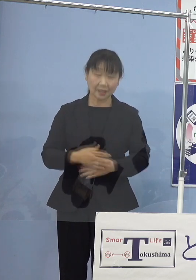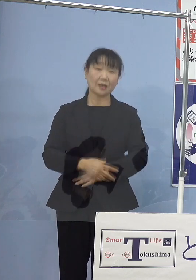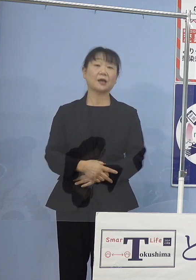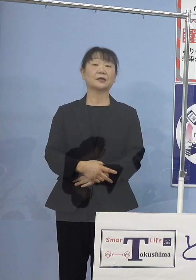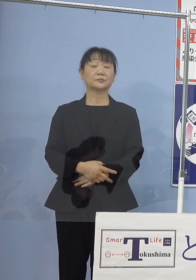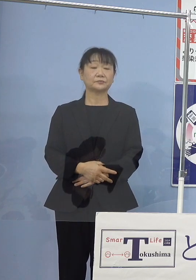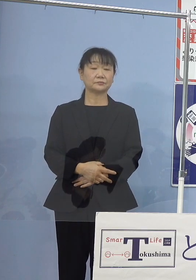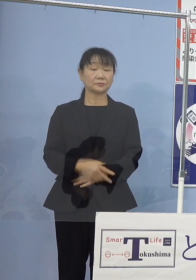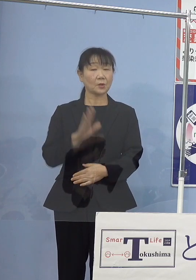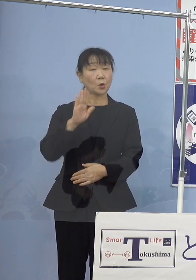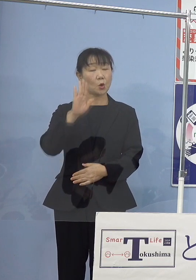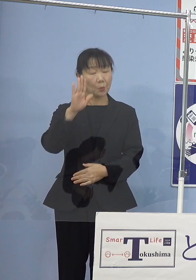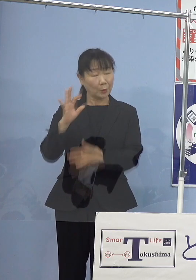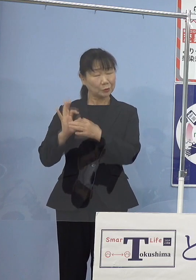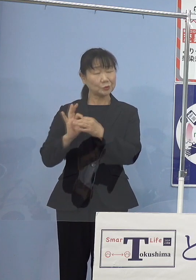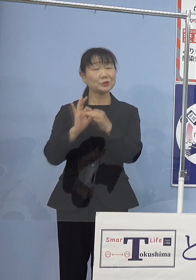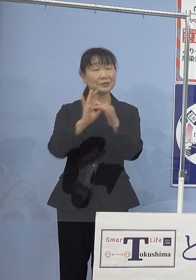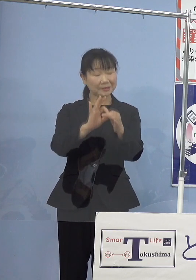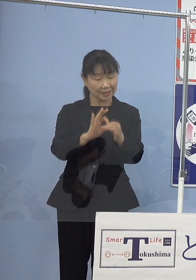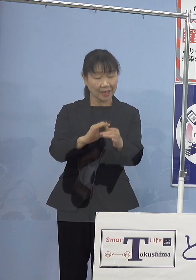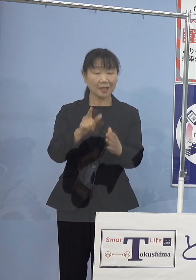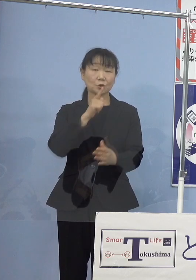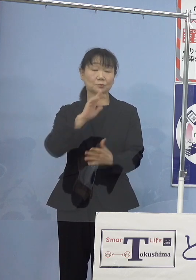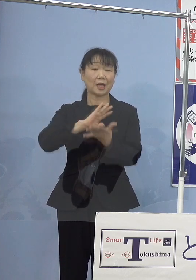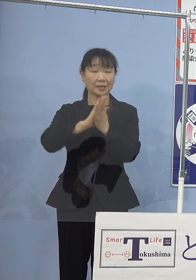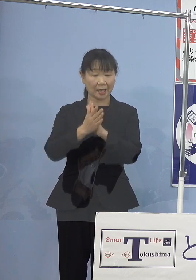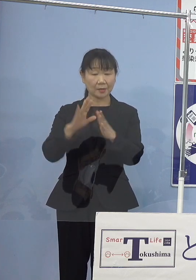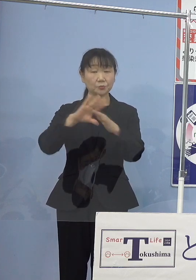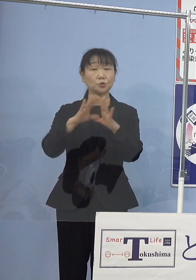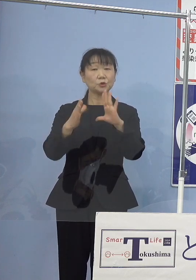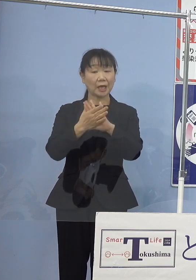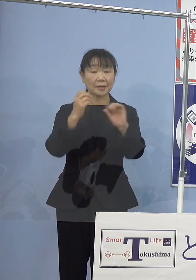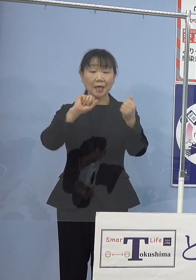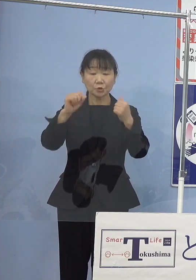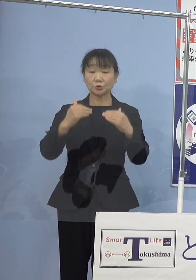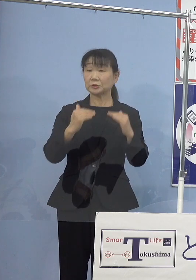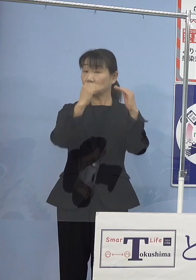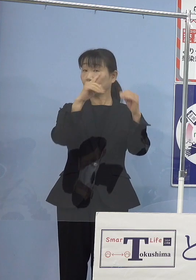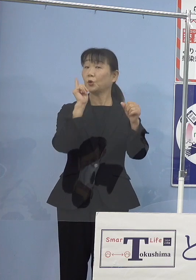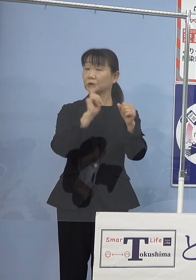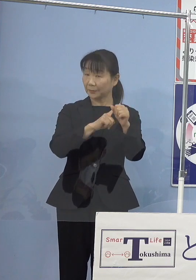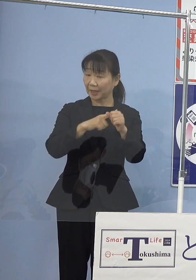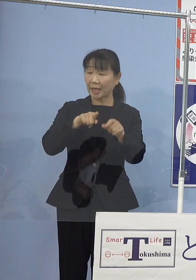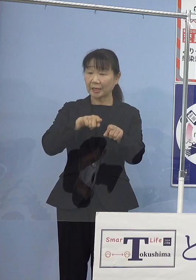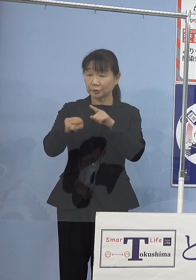今後も引き続き、 本県文化芸術振興のためにご指導を賜れれば